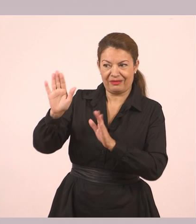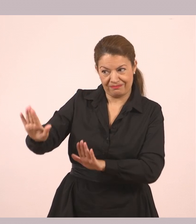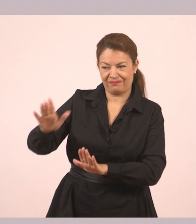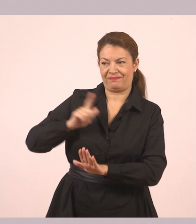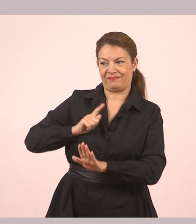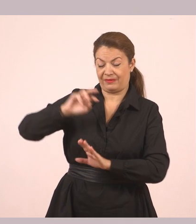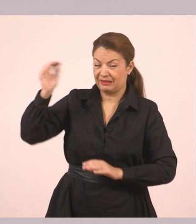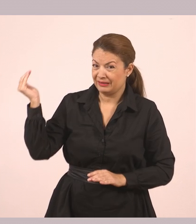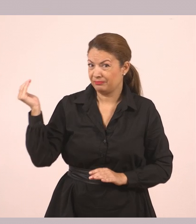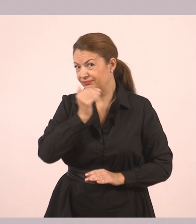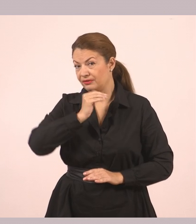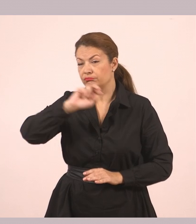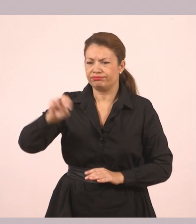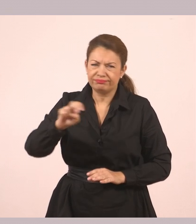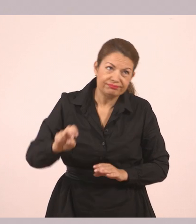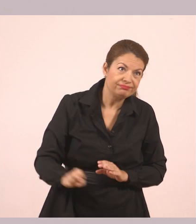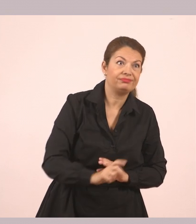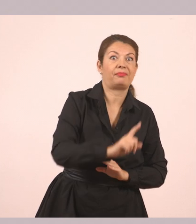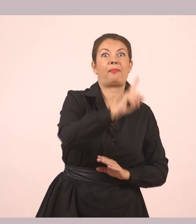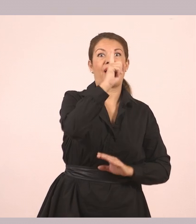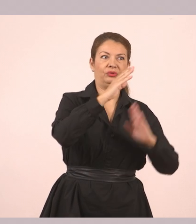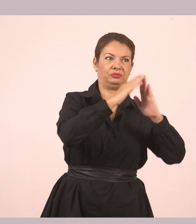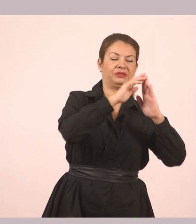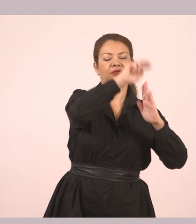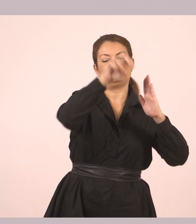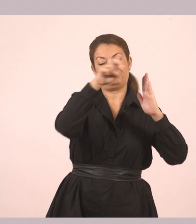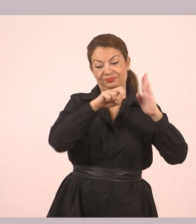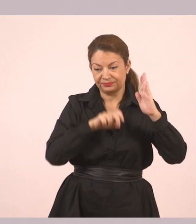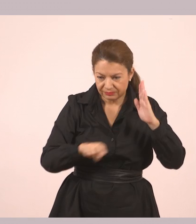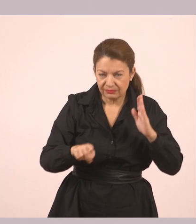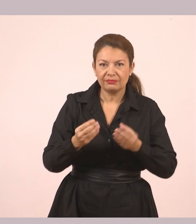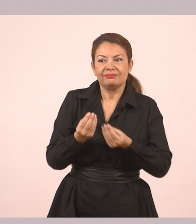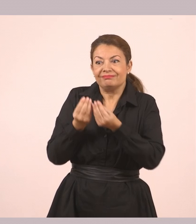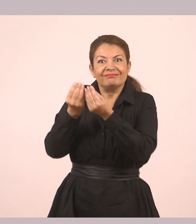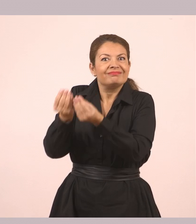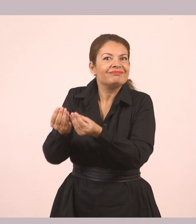Έτρεξε γρήγορα πάνω και ξανακατέβηκε στη στιγμή. Της έδωσε μια χρωματιστή πέτρα.